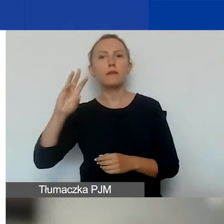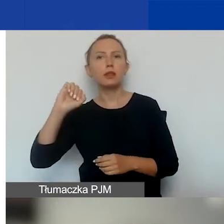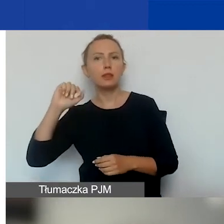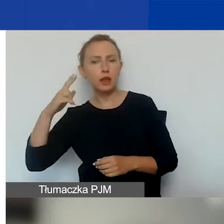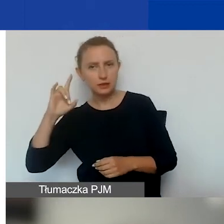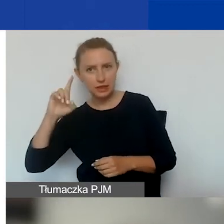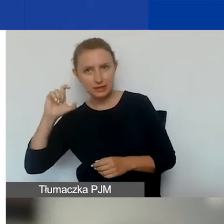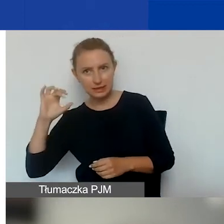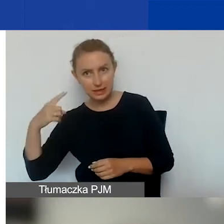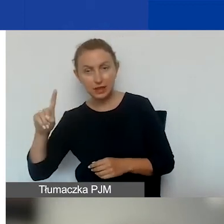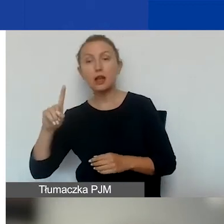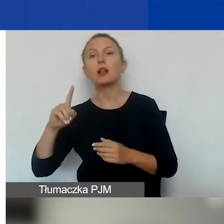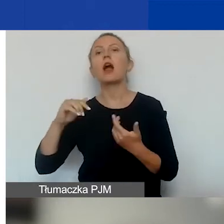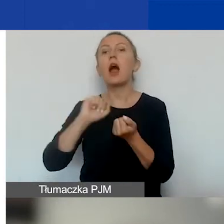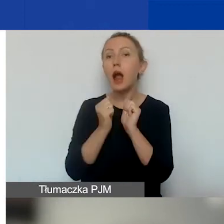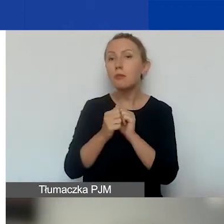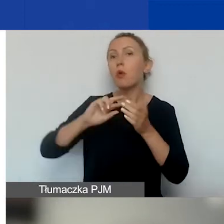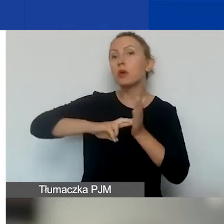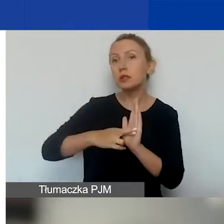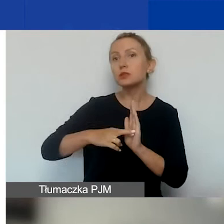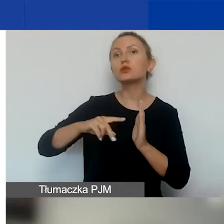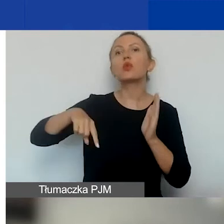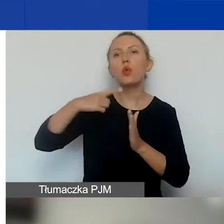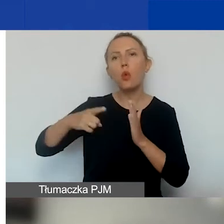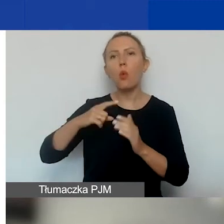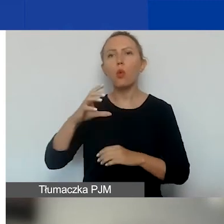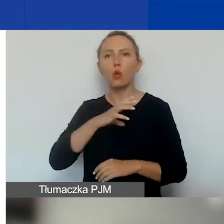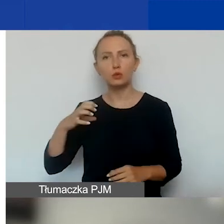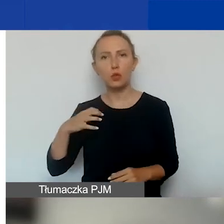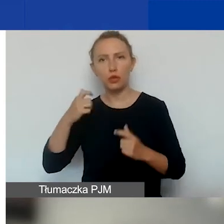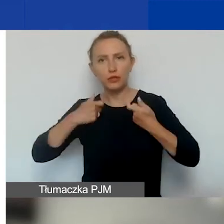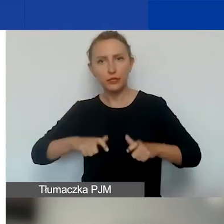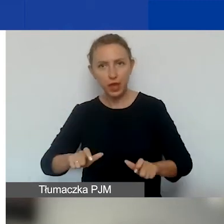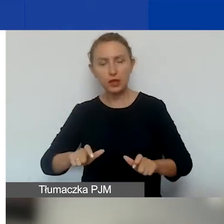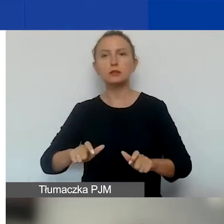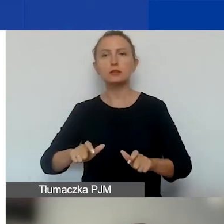lub w Krajowym Rejestrze Kół Gospodyń Wiejskich prowadzonym przez ARiMR.